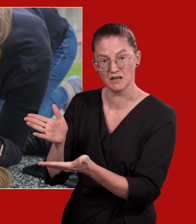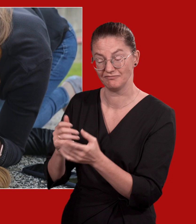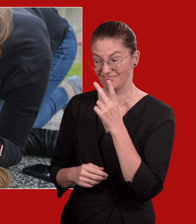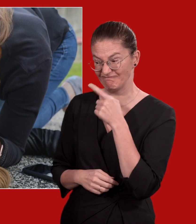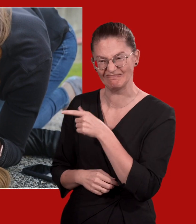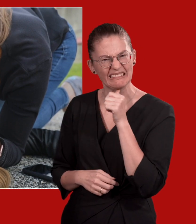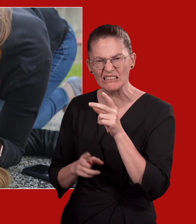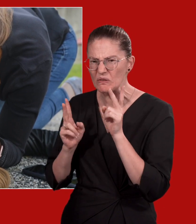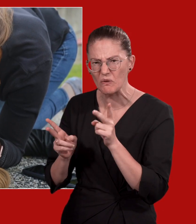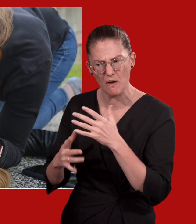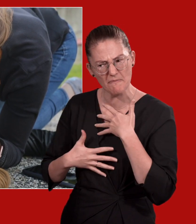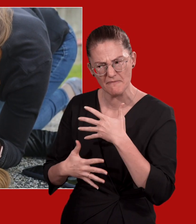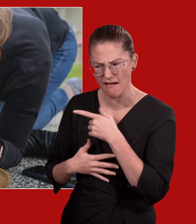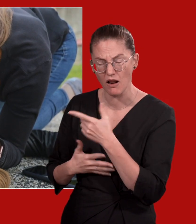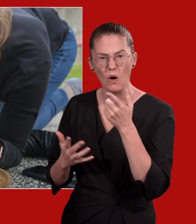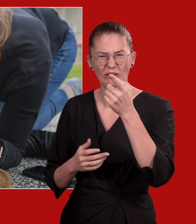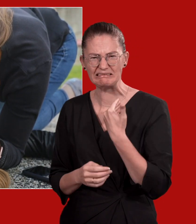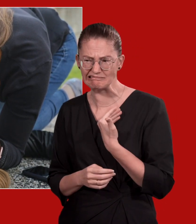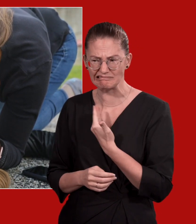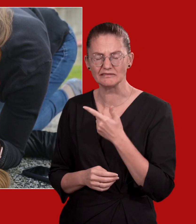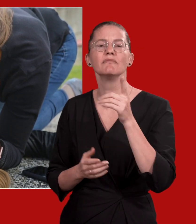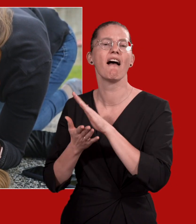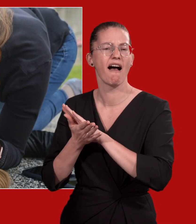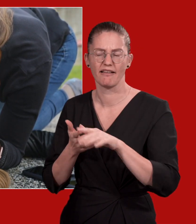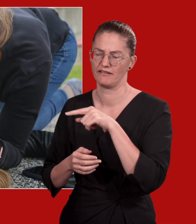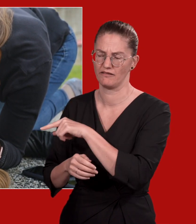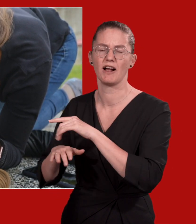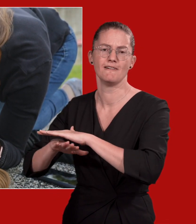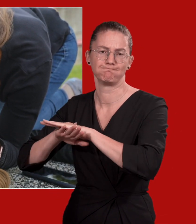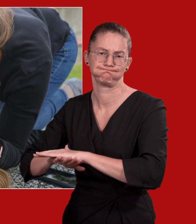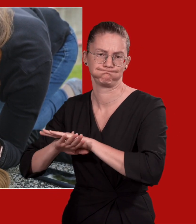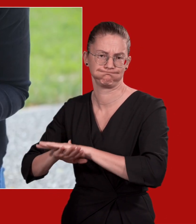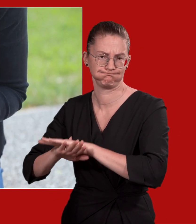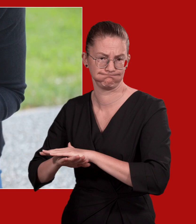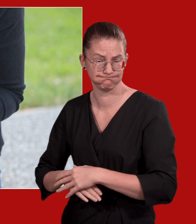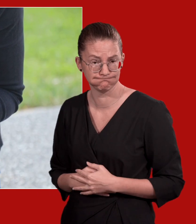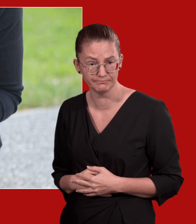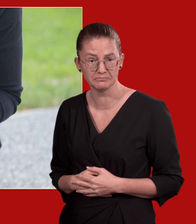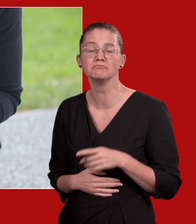Wenn sie nicht normal atmet oder sie nicht sicher sind, beginnen Sie mit der Wiederbelebung.